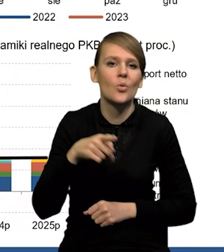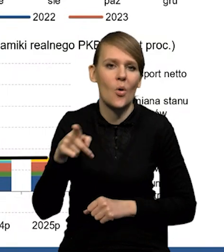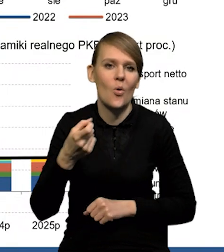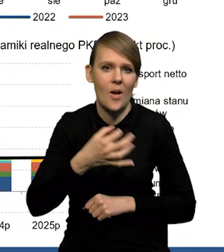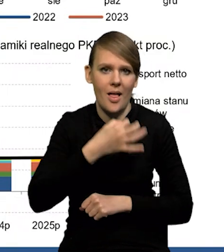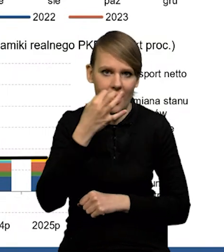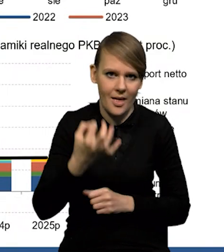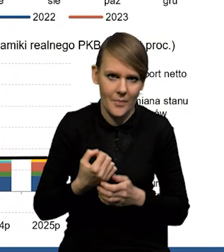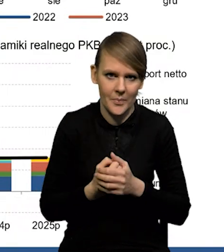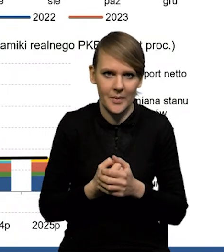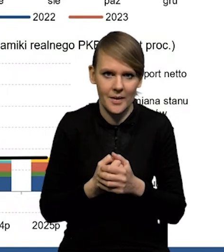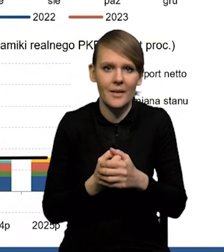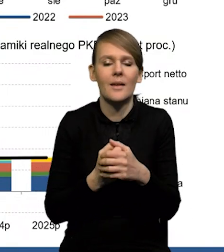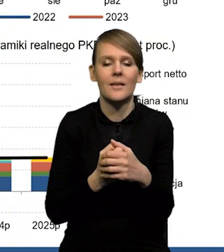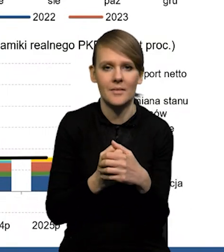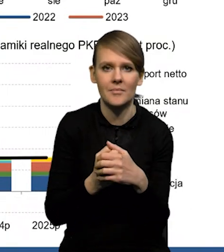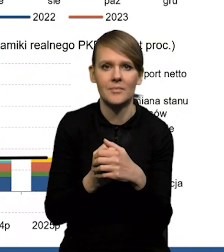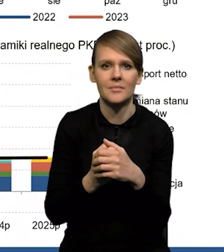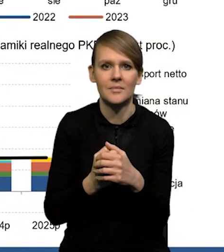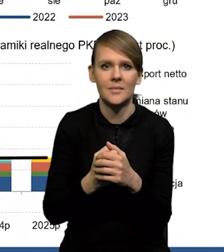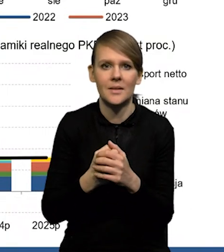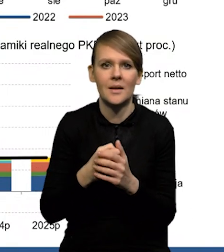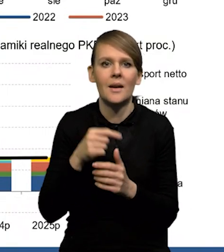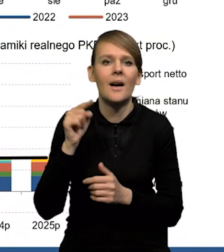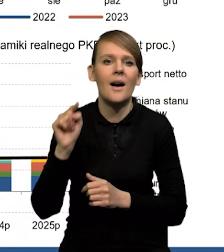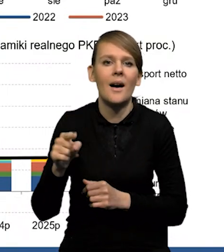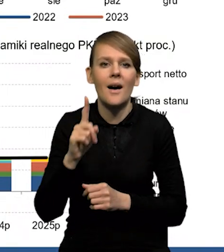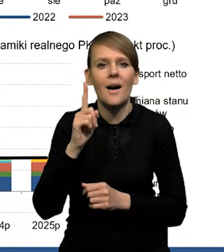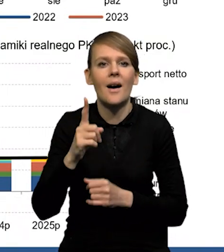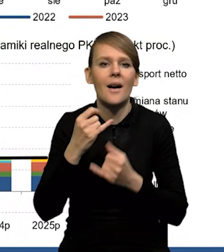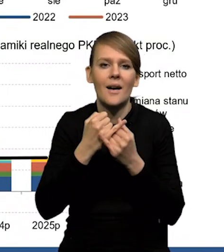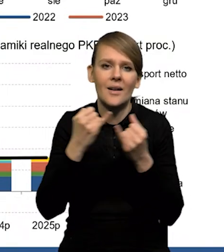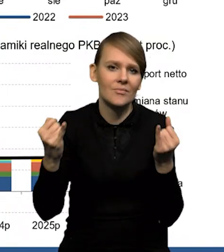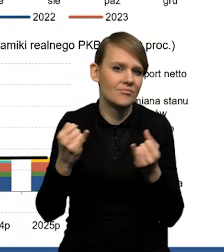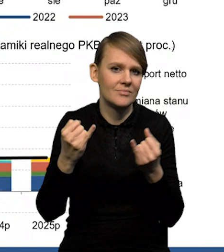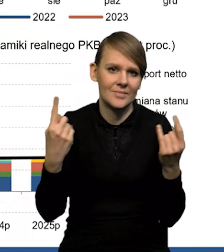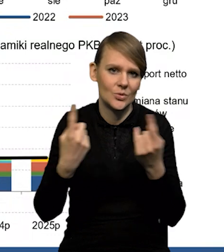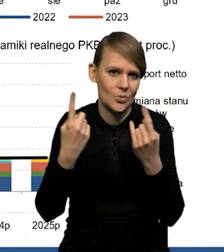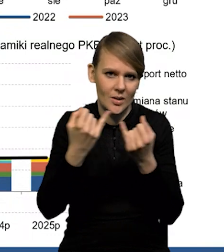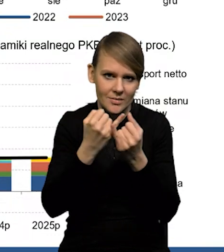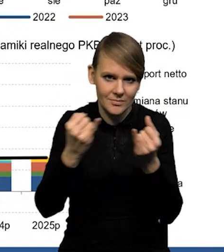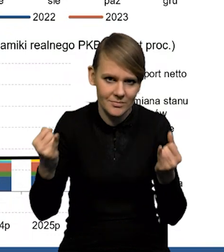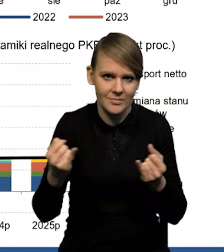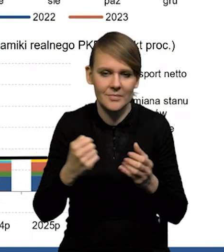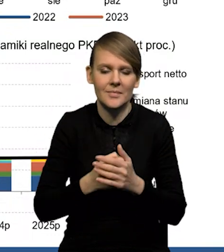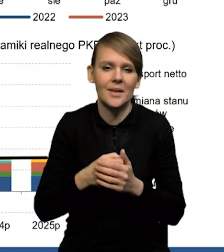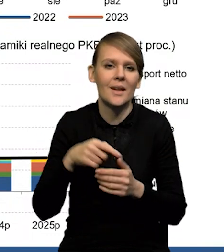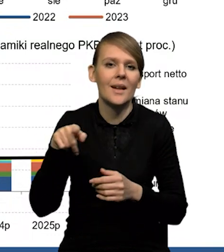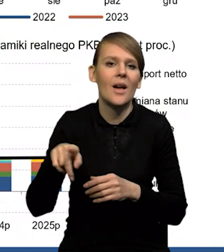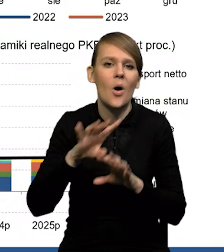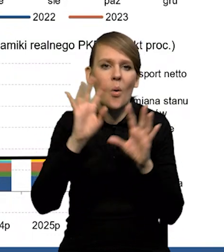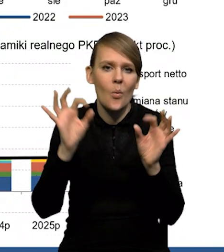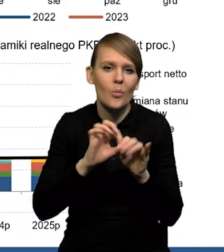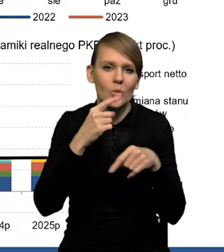chociaż oczywiście różne gałęzie radzą sobie różnie. Mamy tak naprawdę niewielkie spadki, jeśli chodzi ogólnie o produkcję.